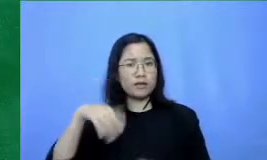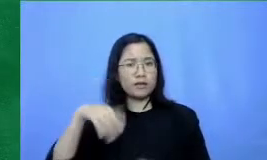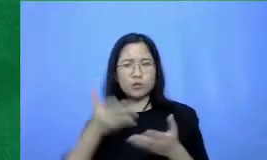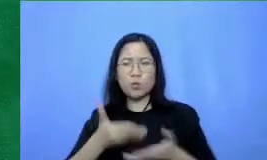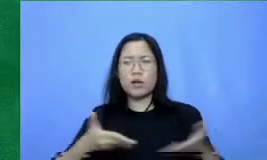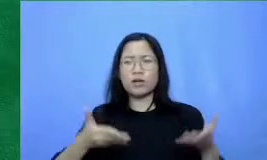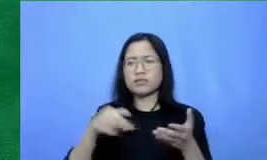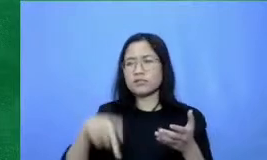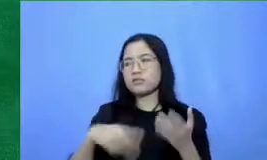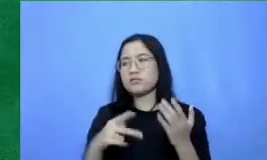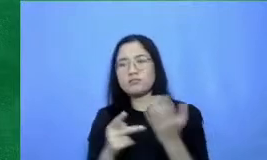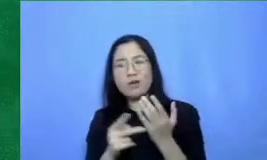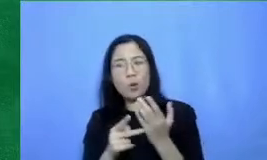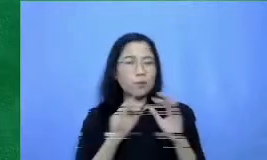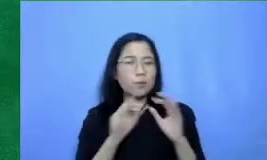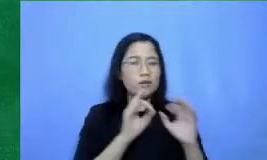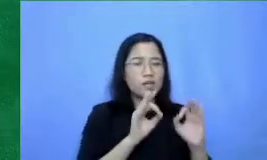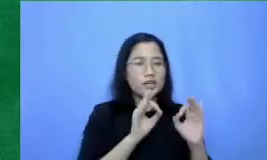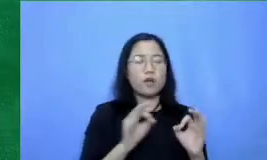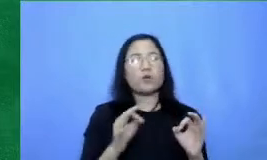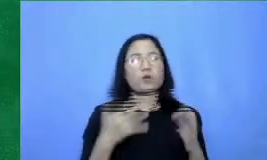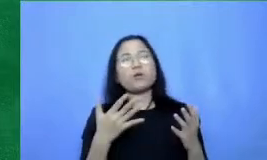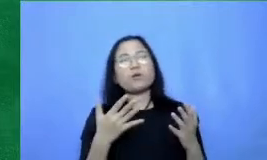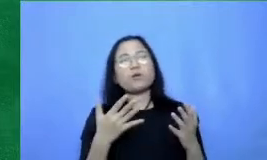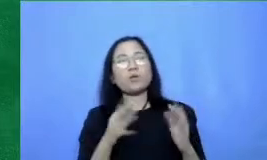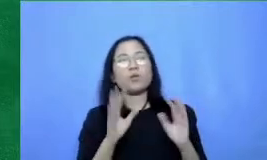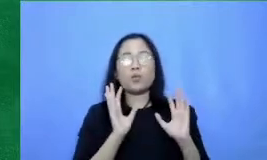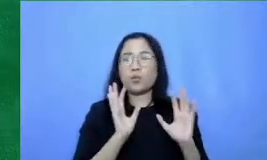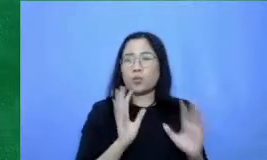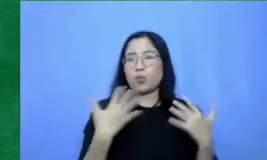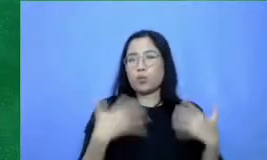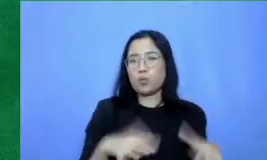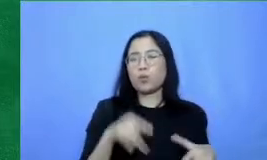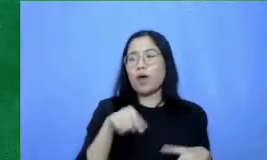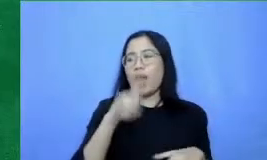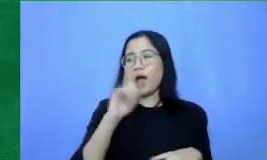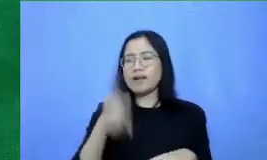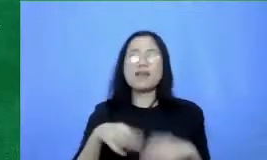pendidikan jadi tetaplah bersemangat berkenalan dengan teknologi-teknologi baru dan Mari kita